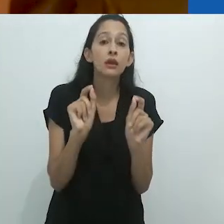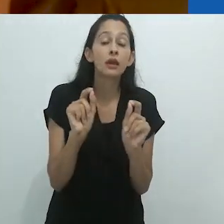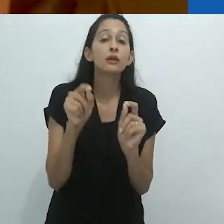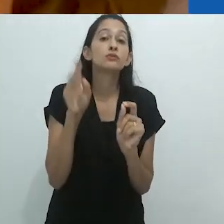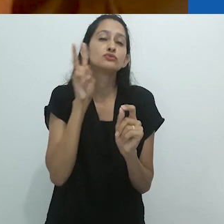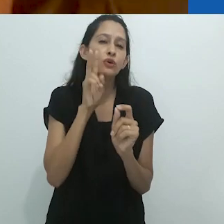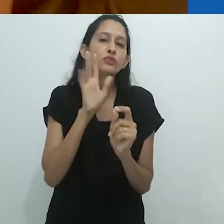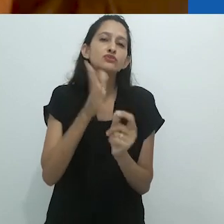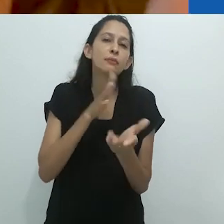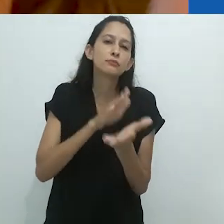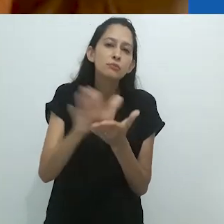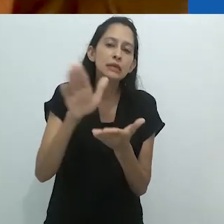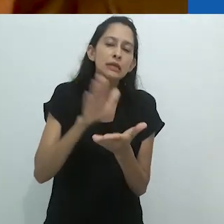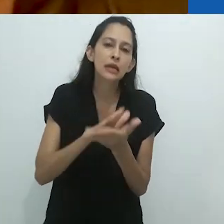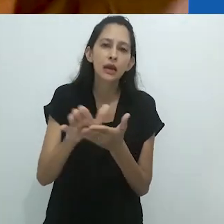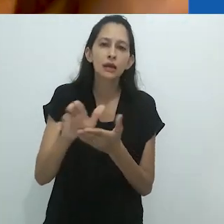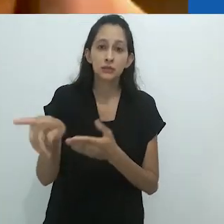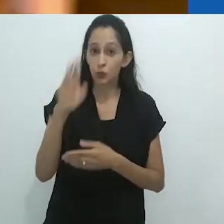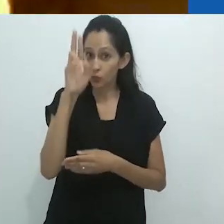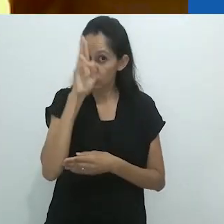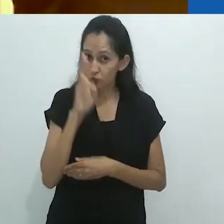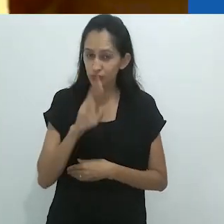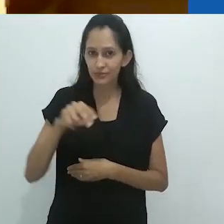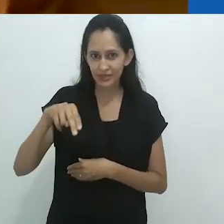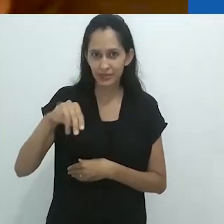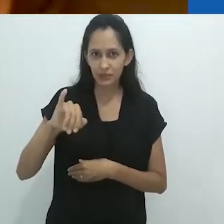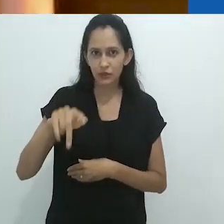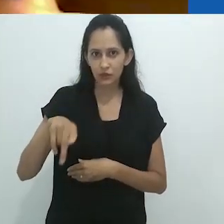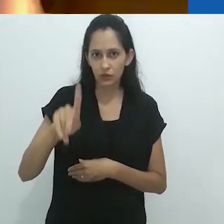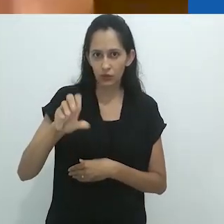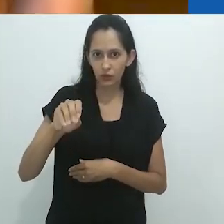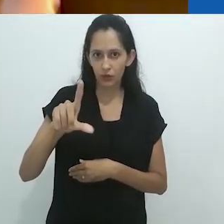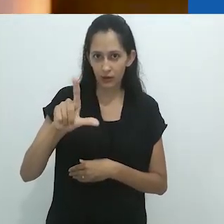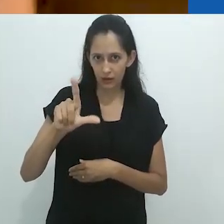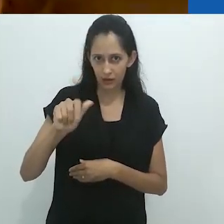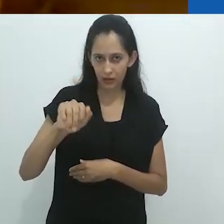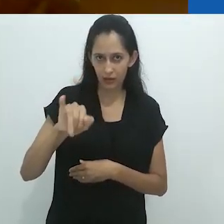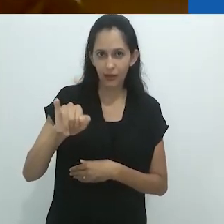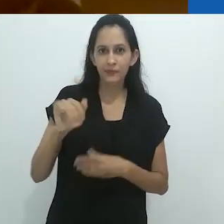baseado nas histórias publicadas, nas histórias escritas do russo Nikolai Leskov,